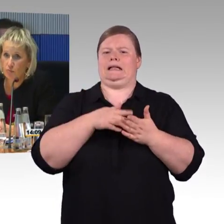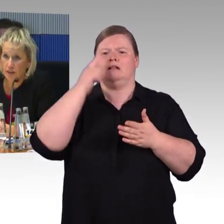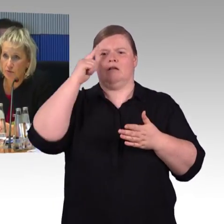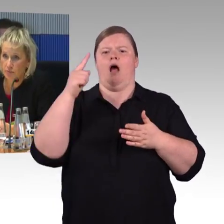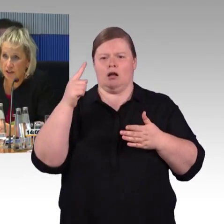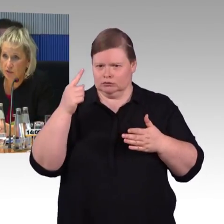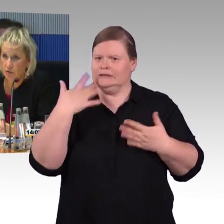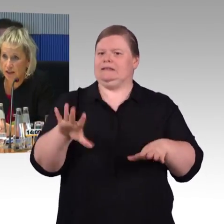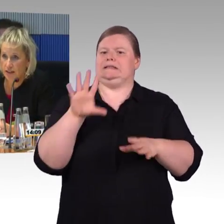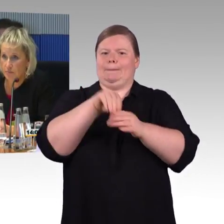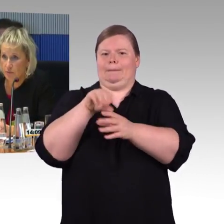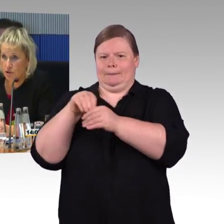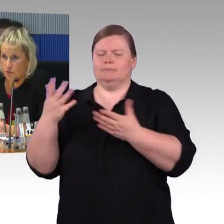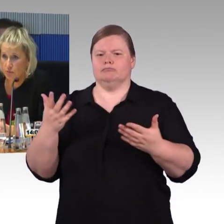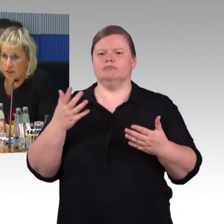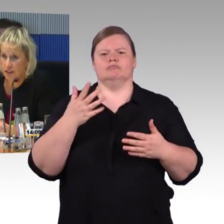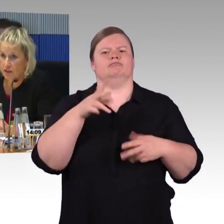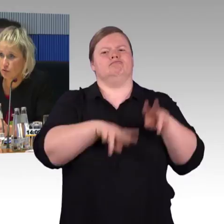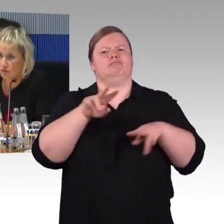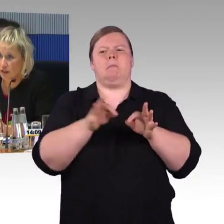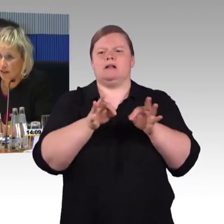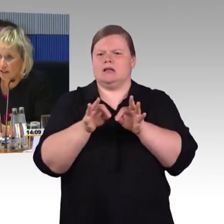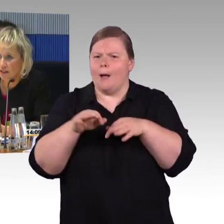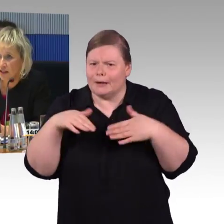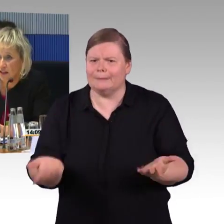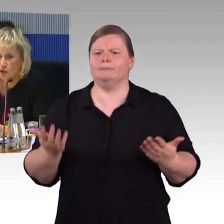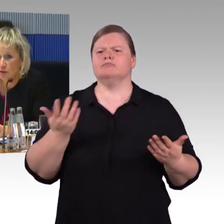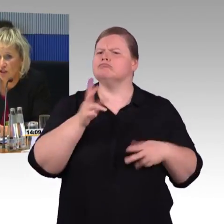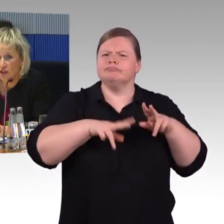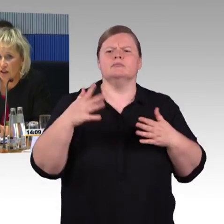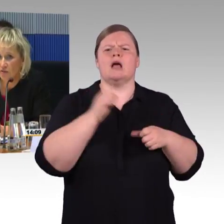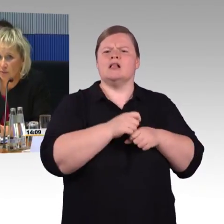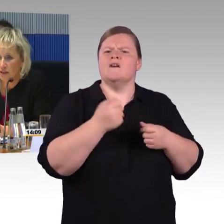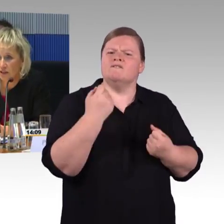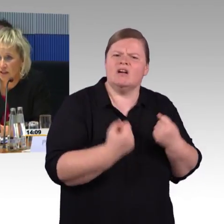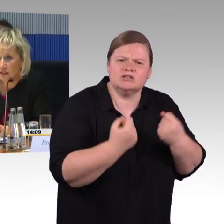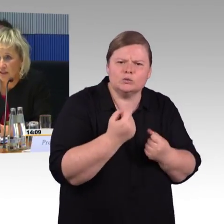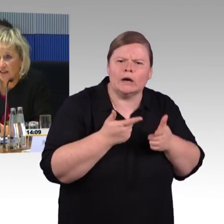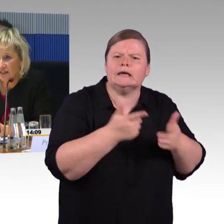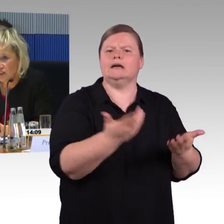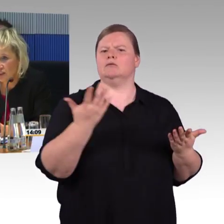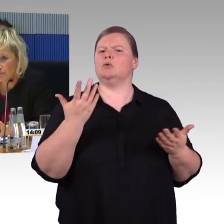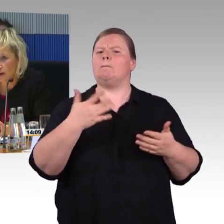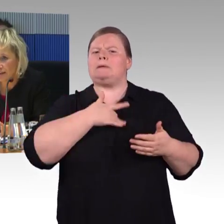auch um Menschen mit Behinderungen eine selbstbestimmte Mobilität zu gewährleisten, entsprechend dann auch verbessert. Das heißt nicht,